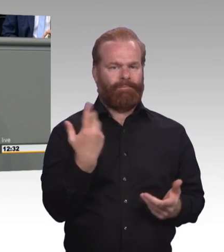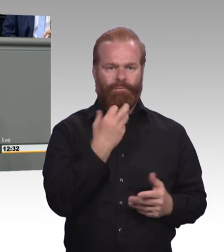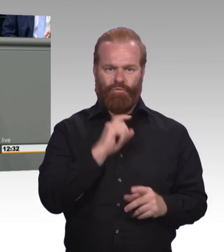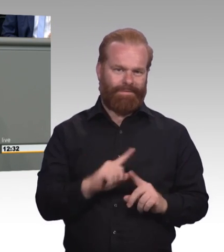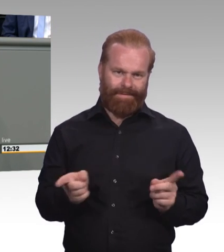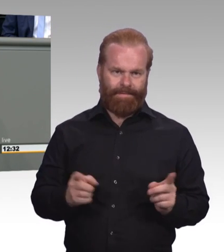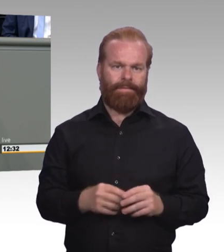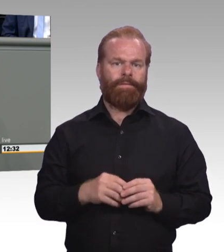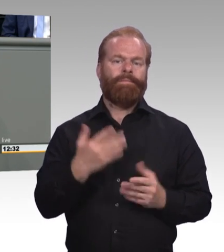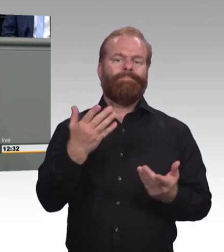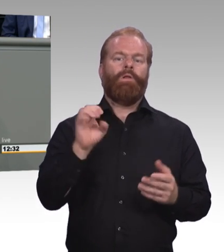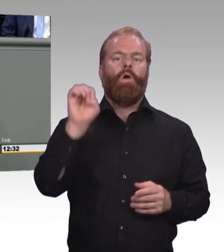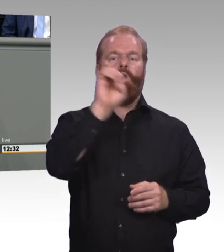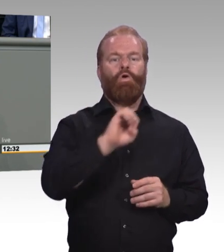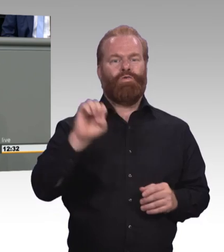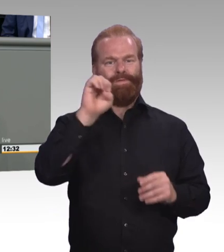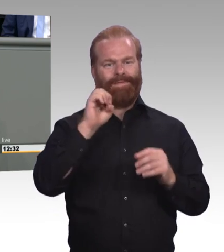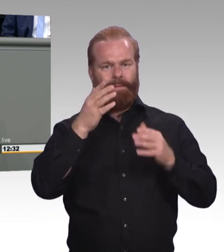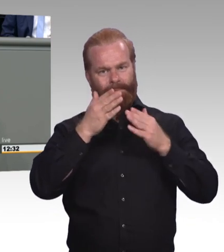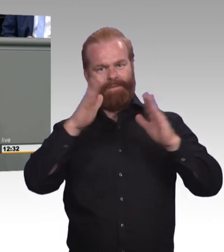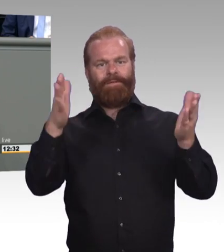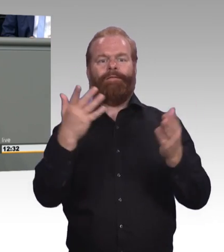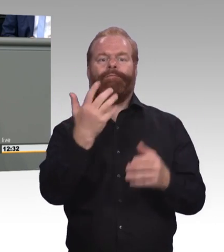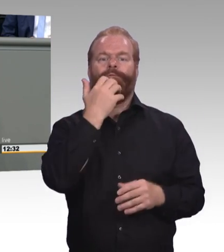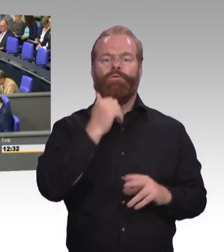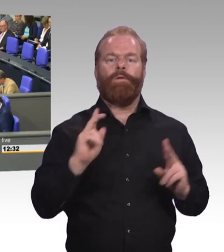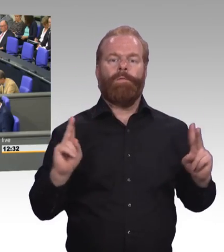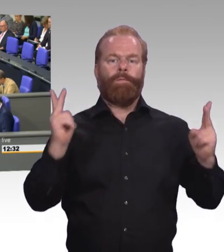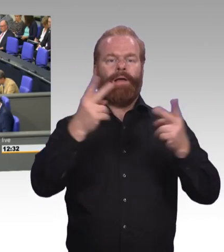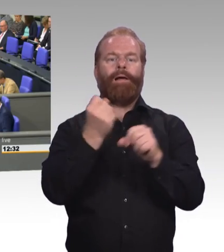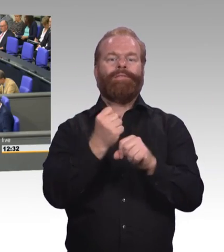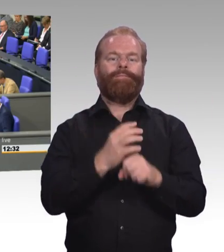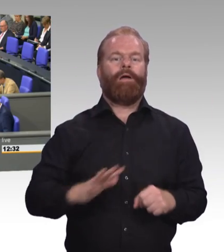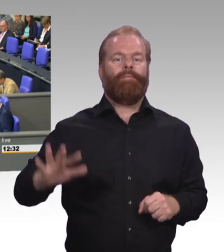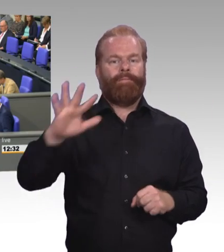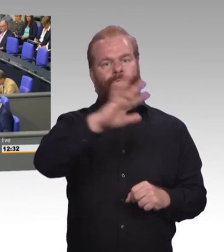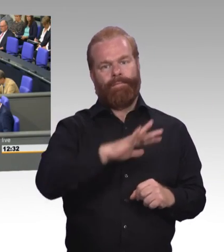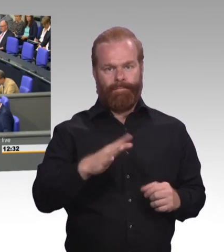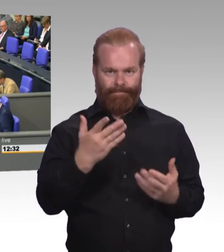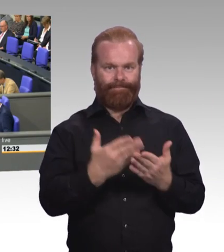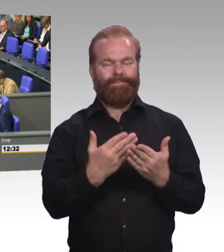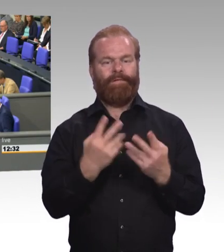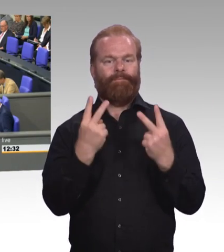Und wir brauchen doch auch diese drei Ebenen, weil genau aus diesen drei Ebenen normiert sich dann die Förderung der Weiterbildung aufsetzen